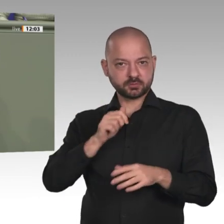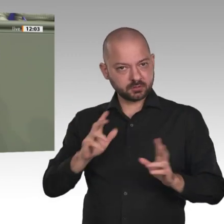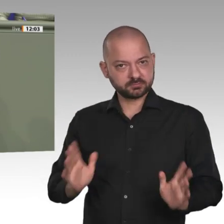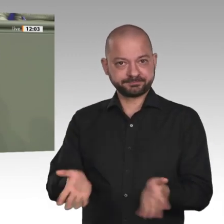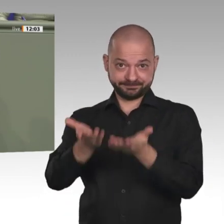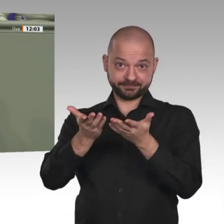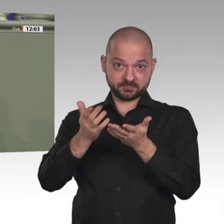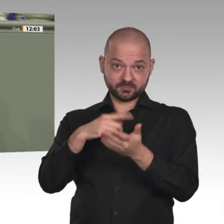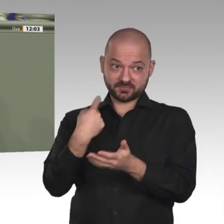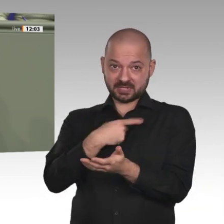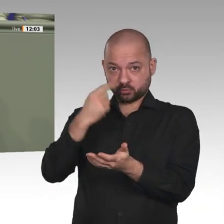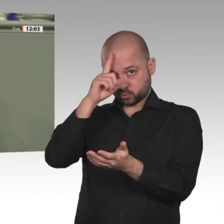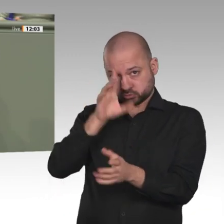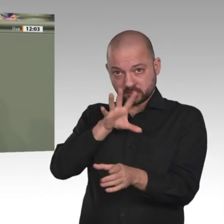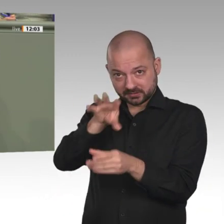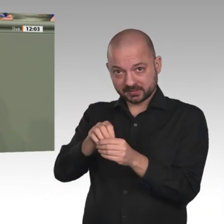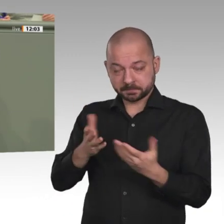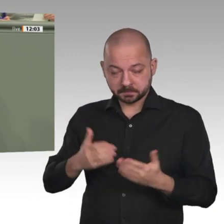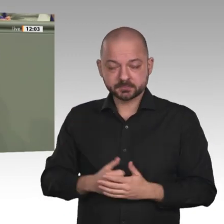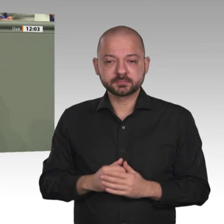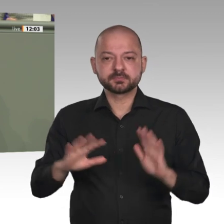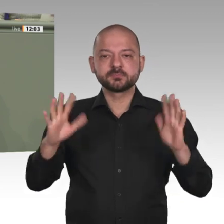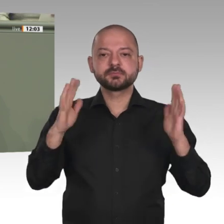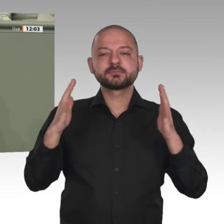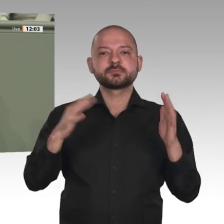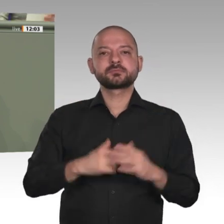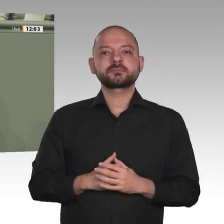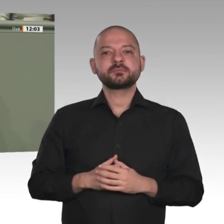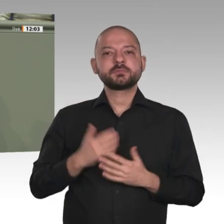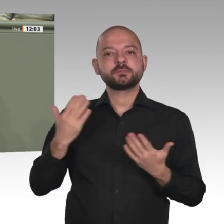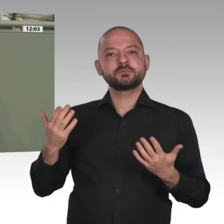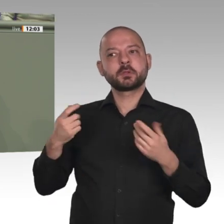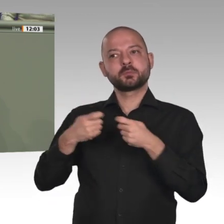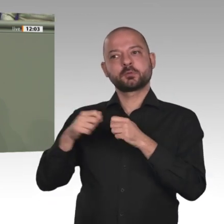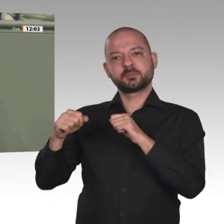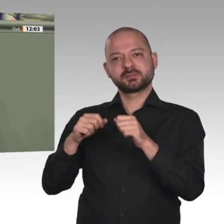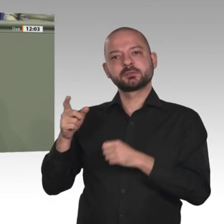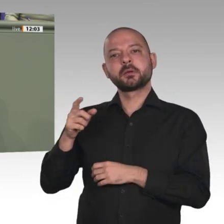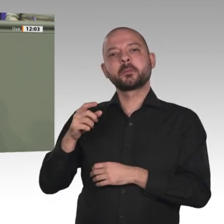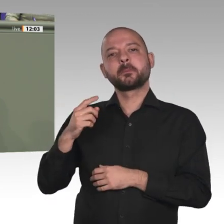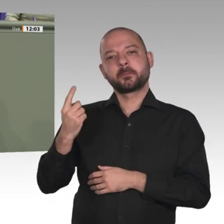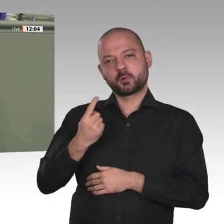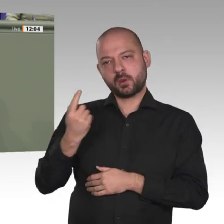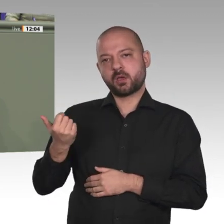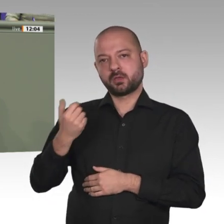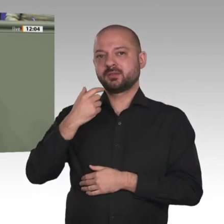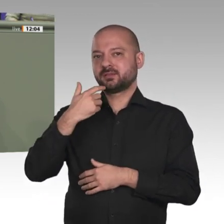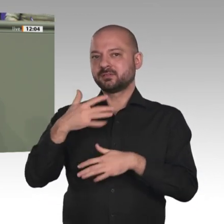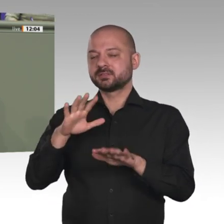Jetzt entscheidet sich die Zukunft des Landes. Es ist an uns und an der Europäischen Union, hier